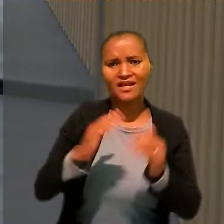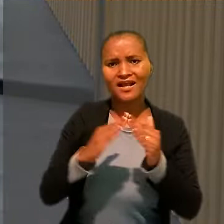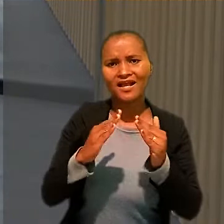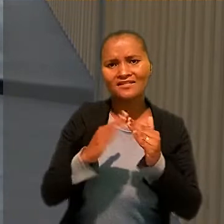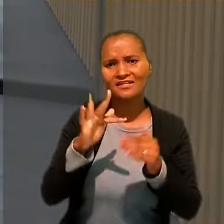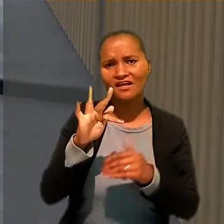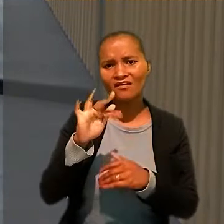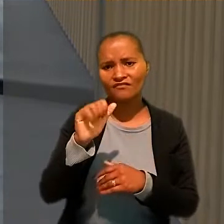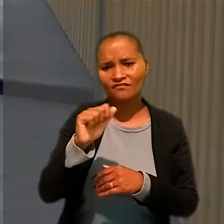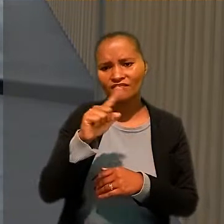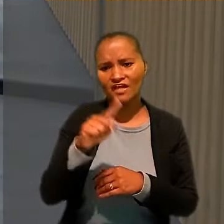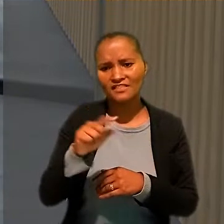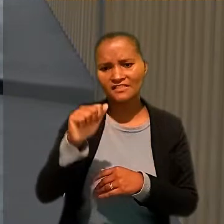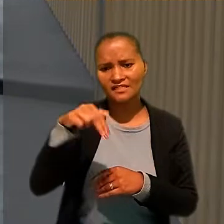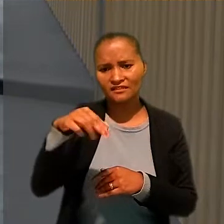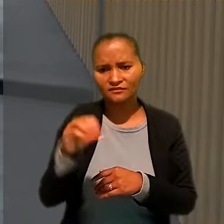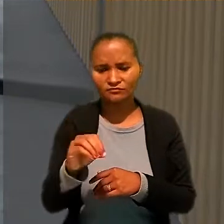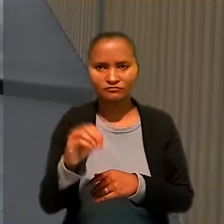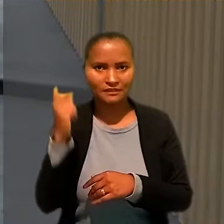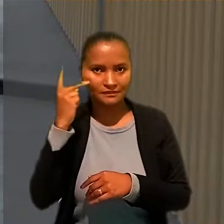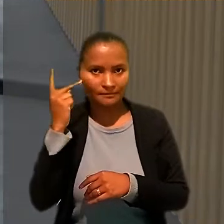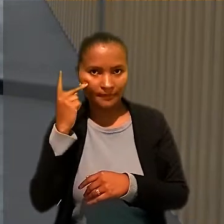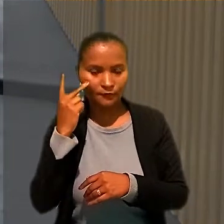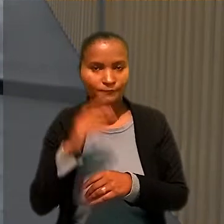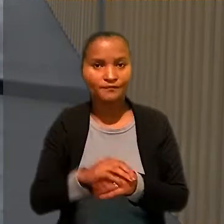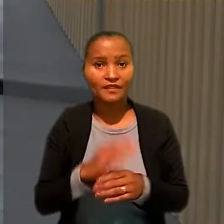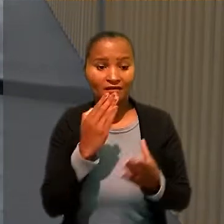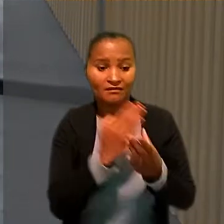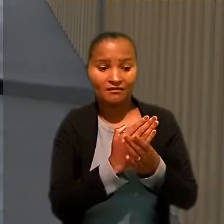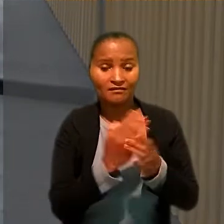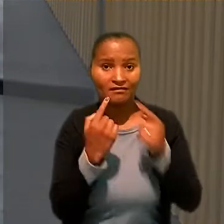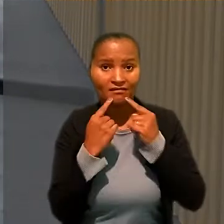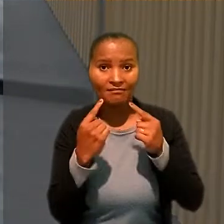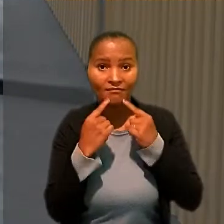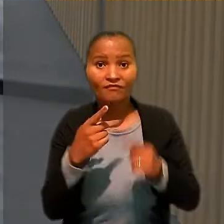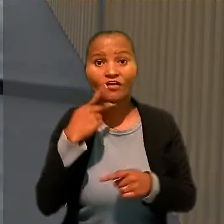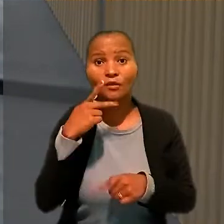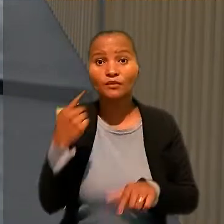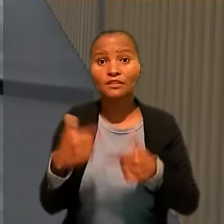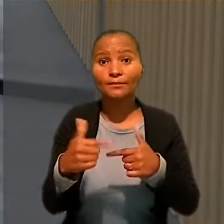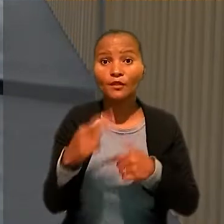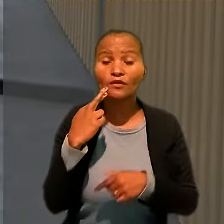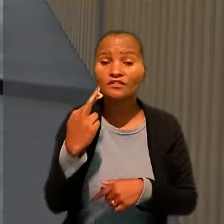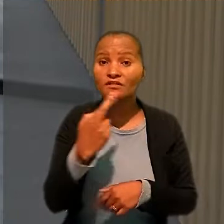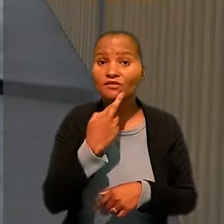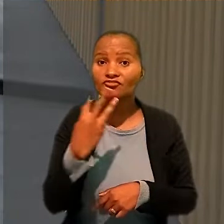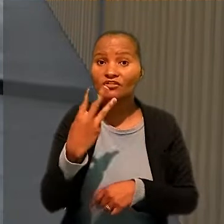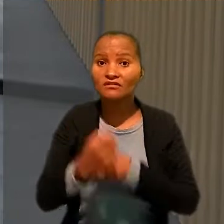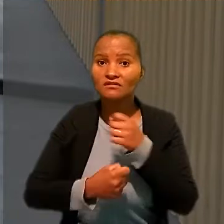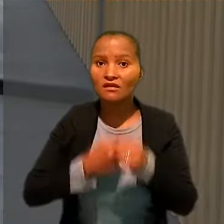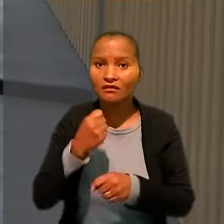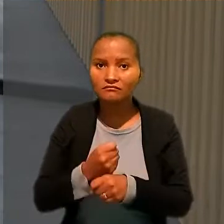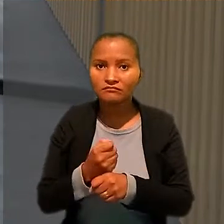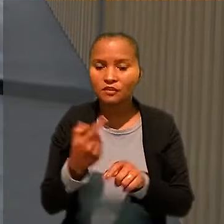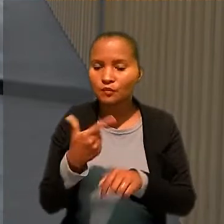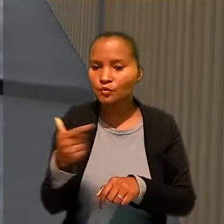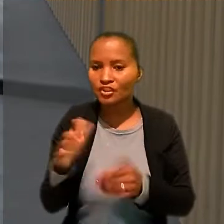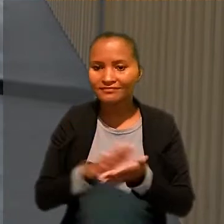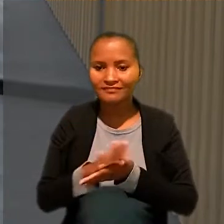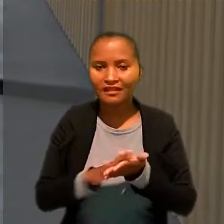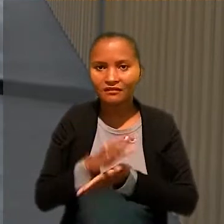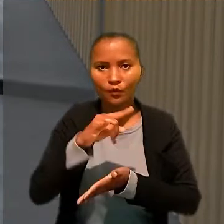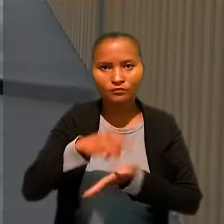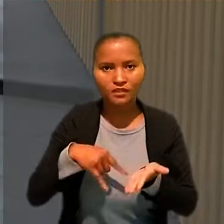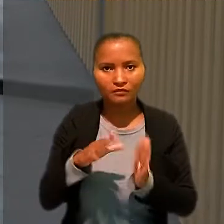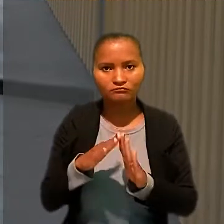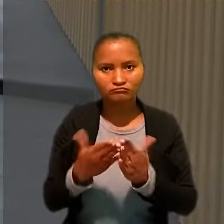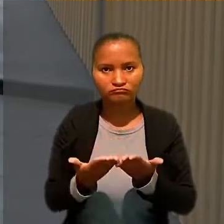Na reclamação trabalhista, ele afirmou que trabalhou para o restaurante por mais de três anos e que o contrato não tinha registro na carteira de trabalho.